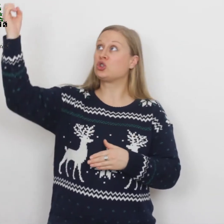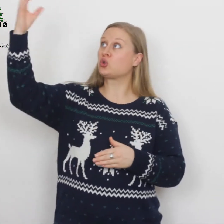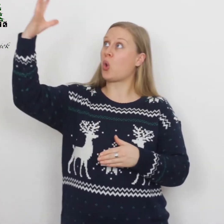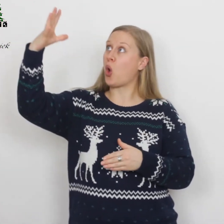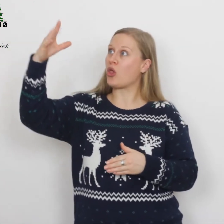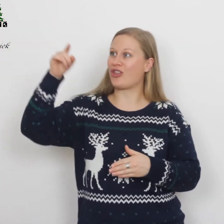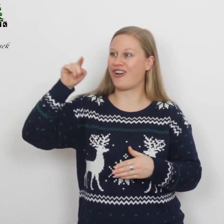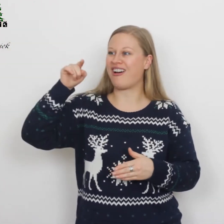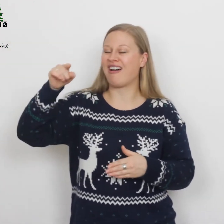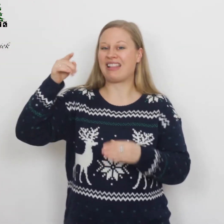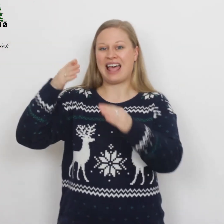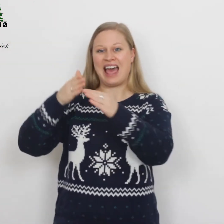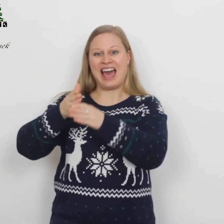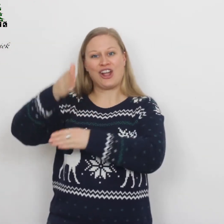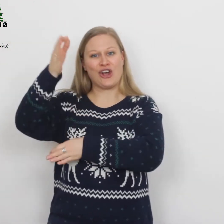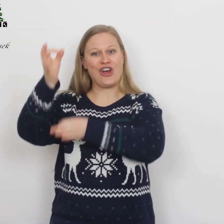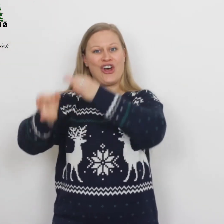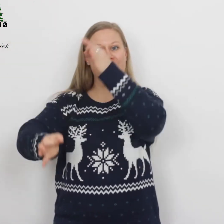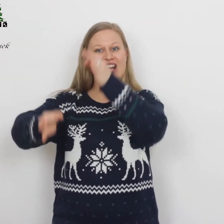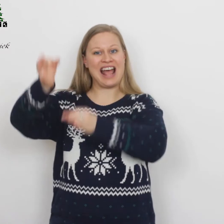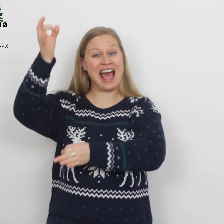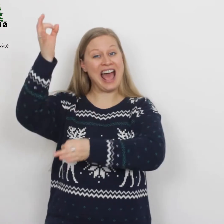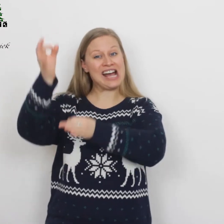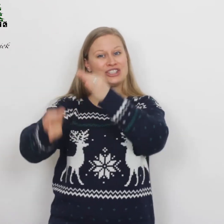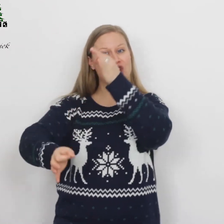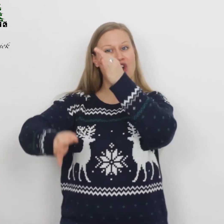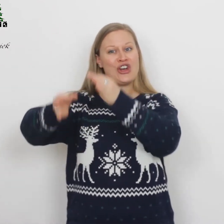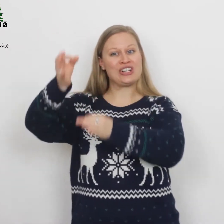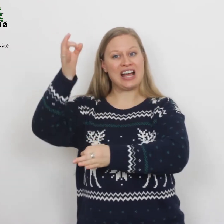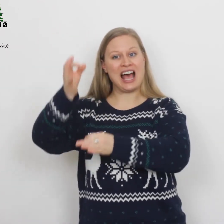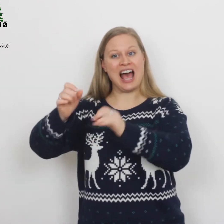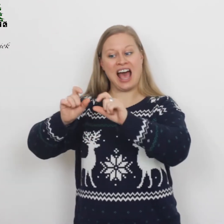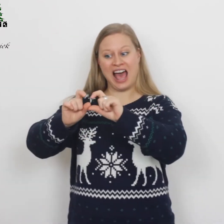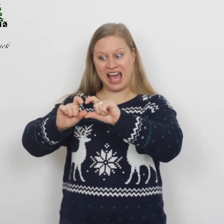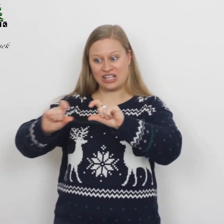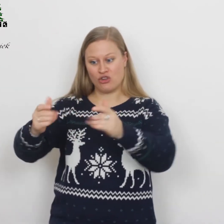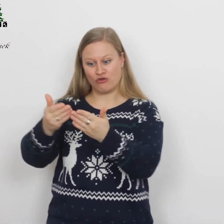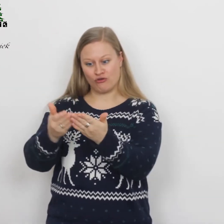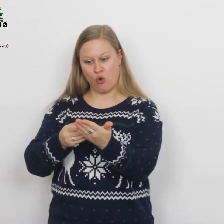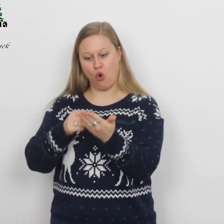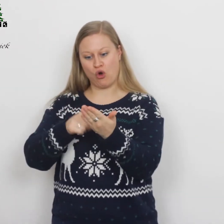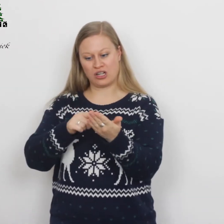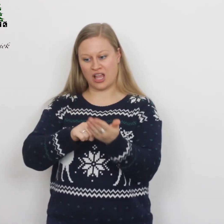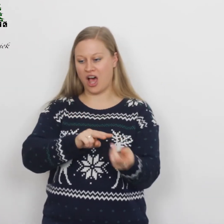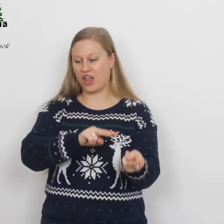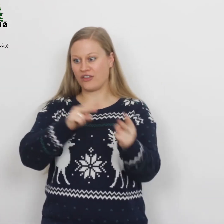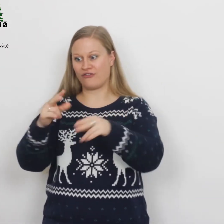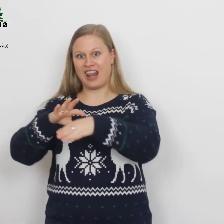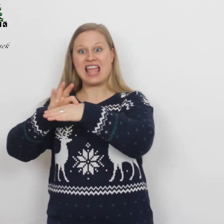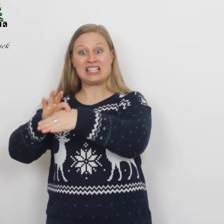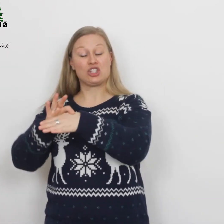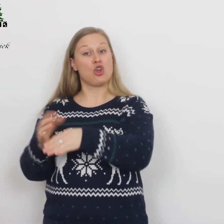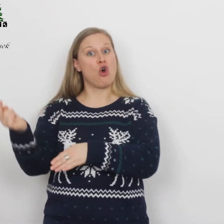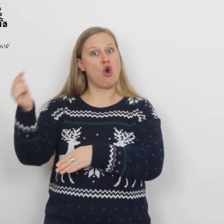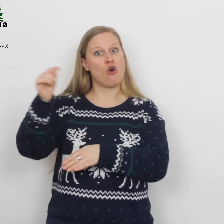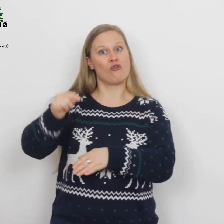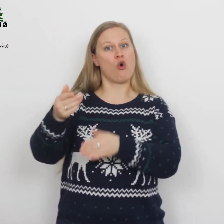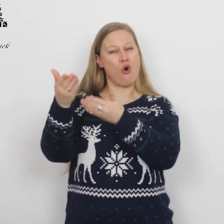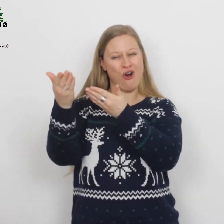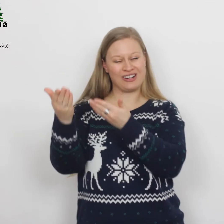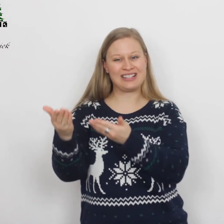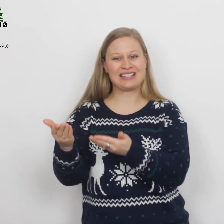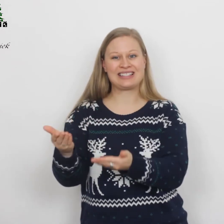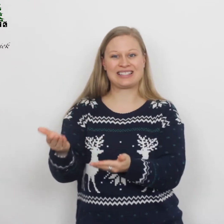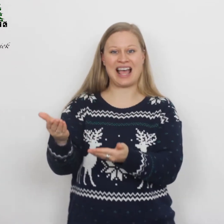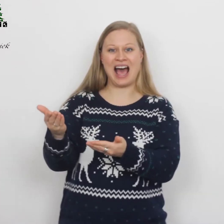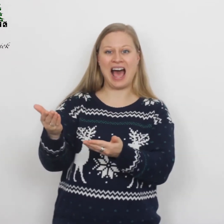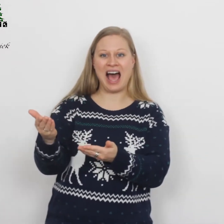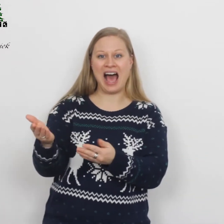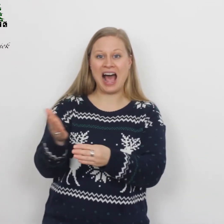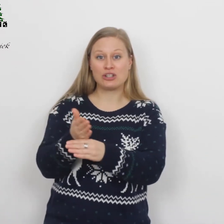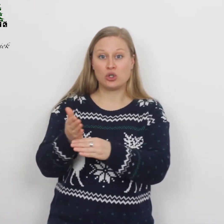Zonne der gerechtigheid, woord dat vlees geworden zijt,